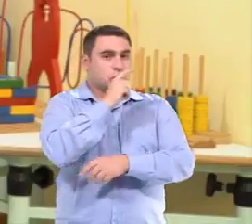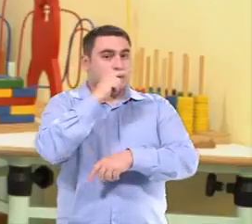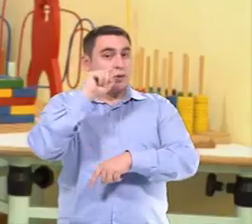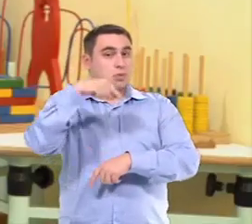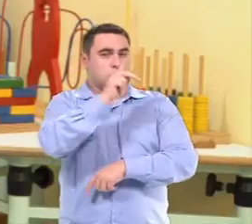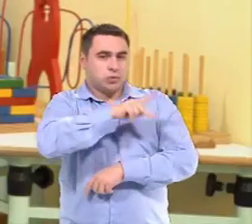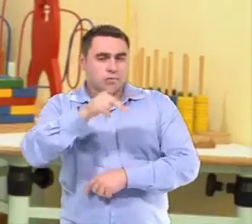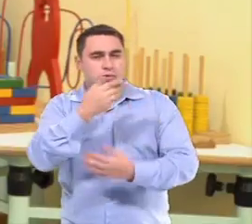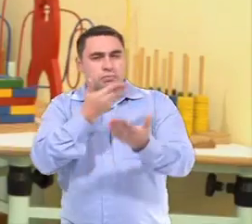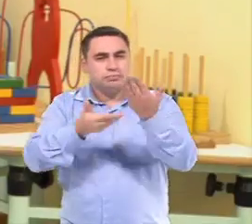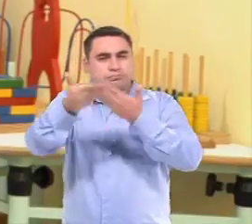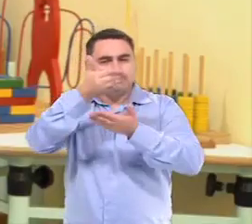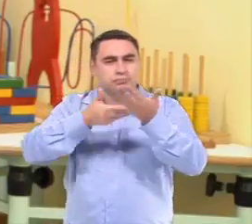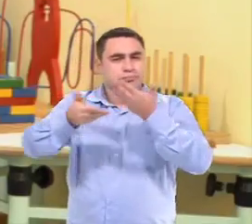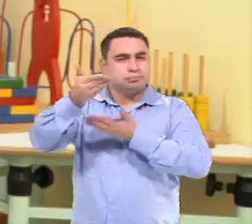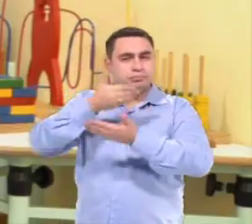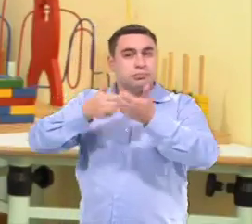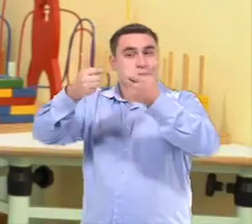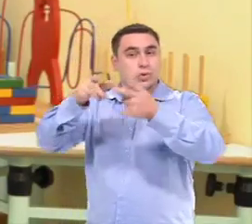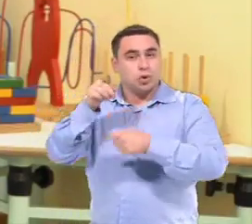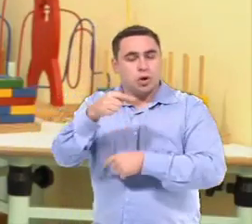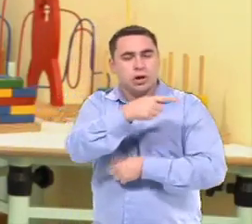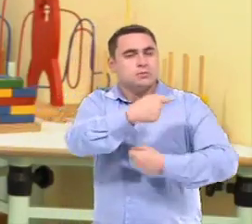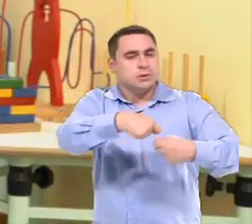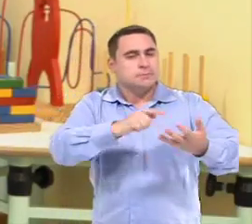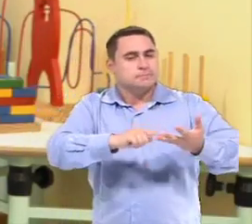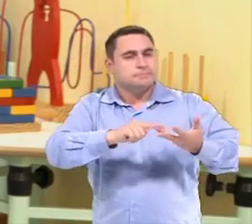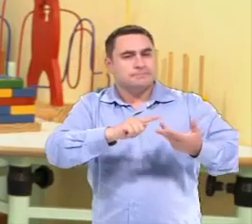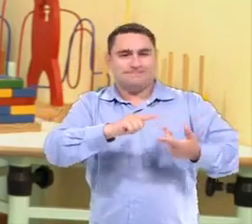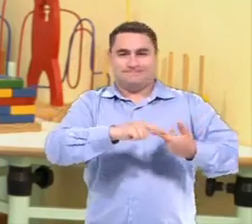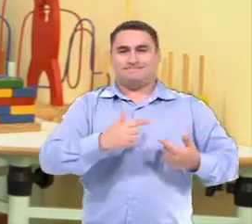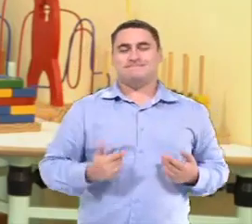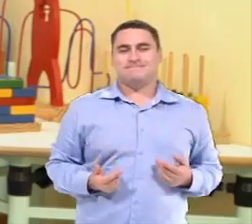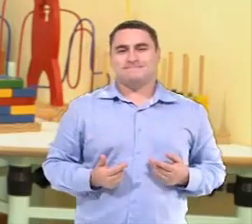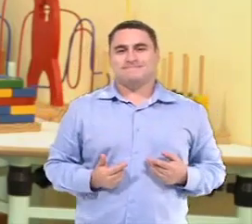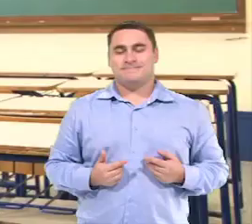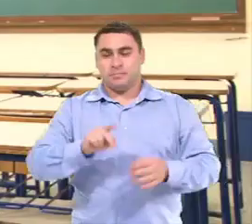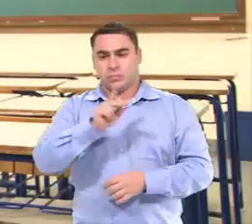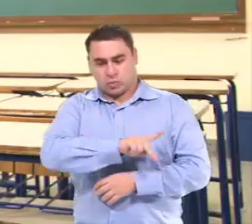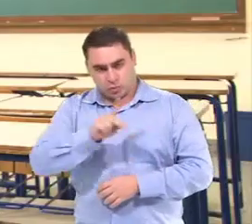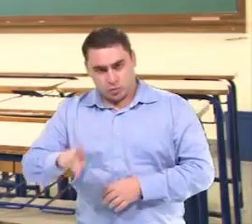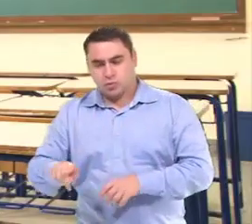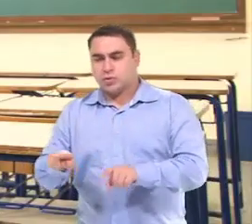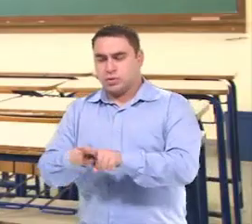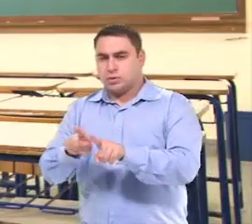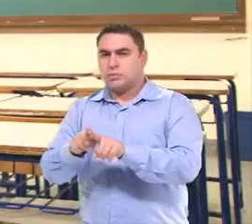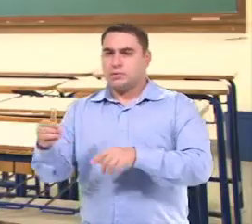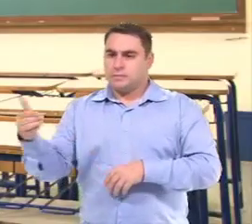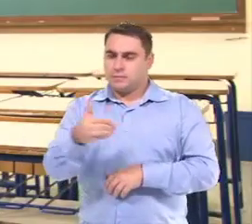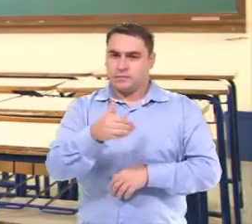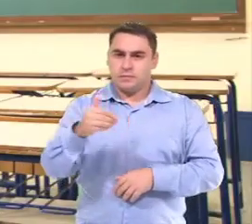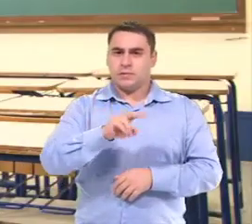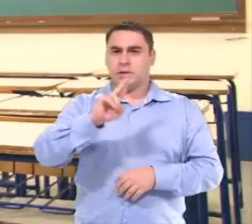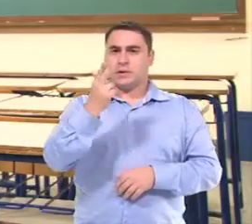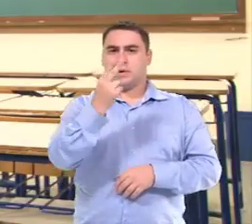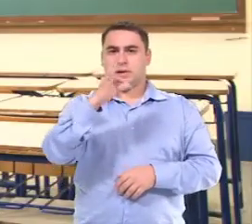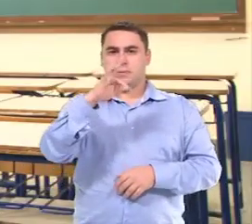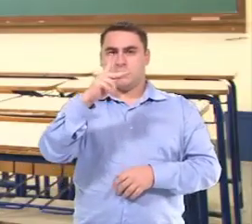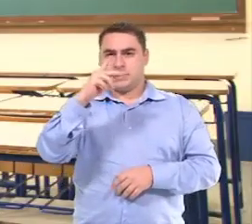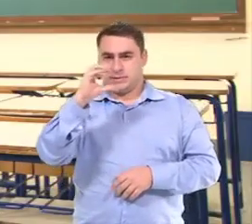E aí eu posso trocar com a professora quais são as necessidades do aluno. As professoras de AEE participam sim das reuniões de HTPC.